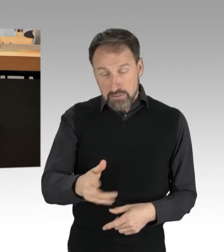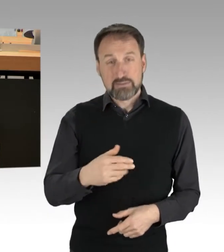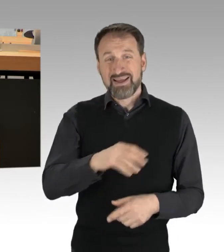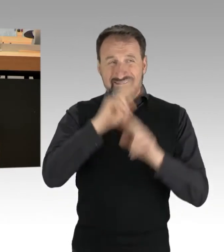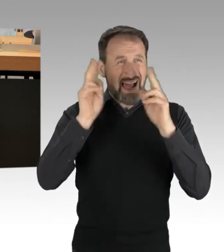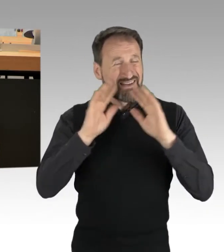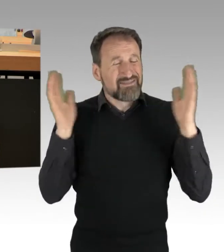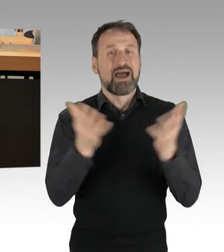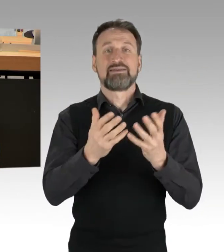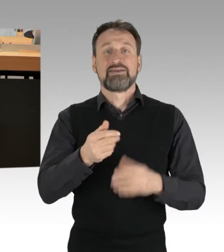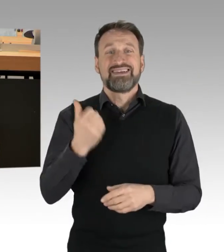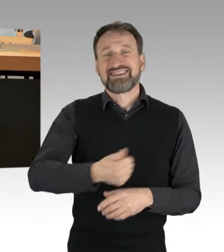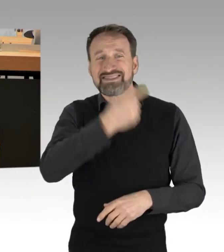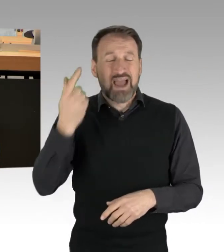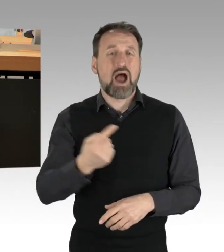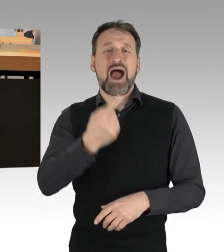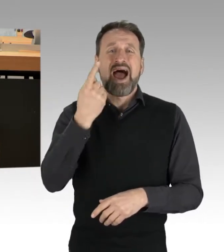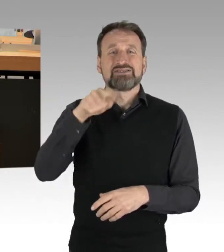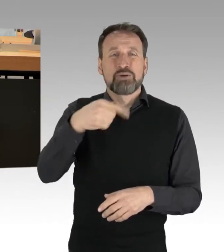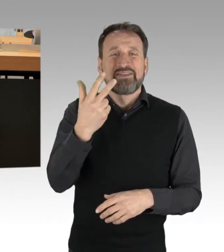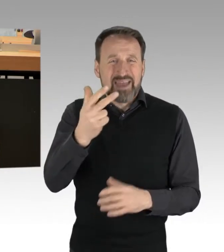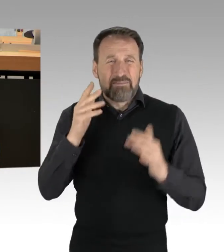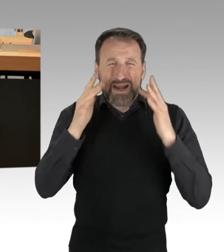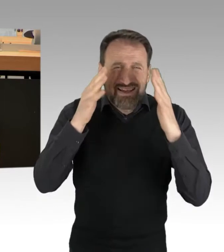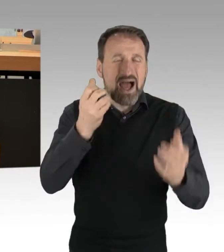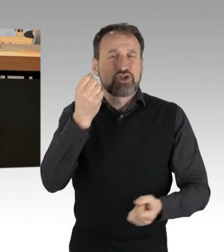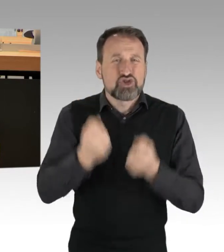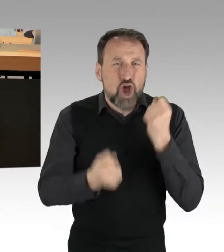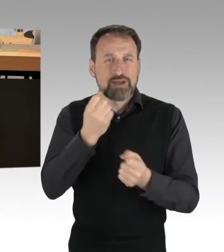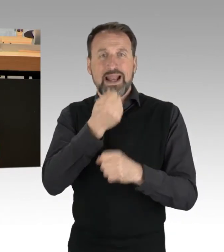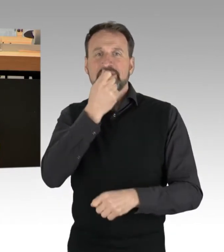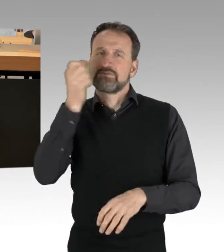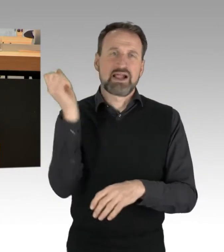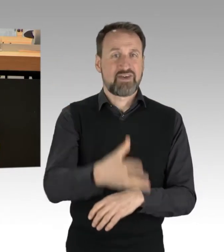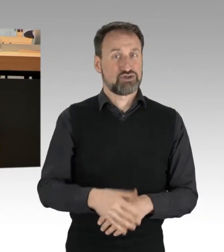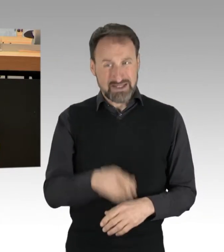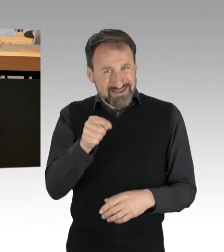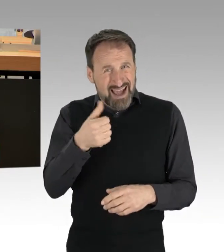Das ist ein Drittel aller produzierten Lebensmittel. In Europa verursachen vermeidbare Lebensmittel-Abfälle